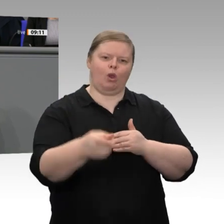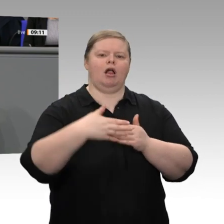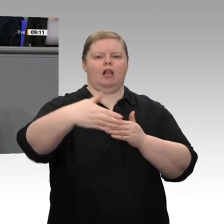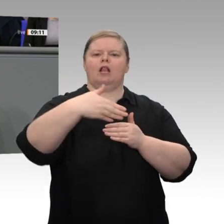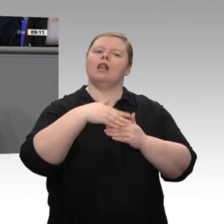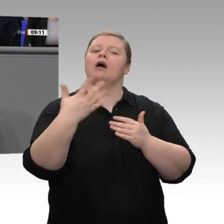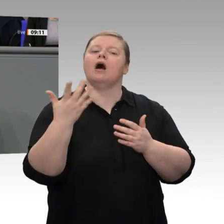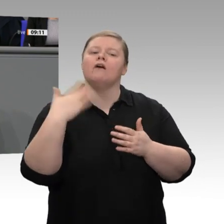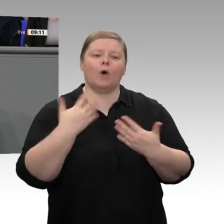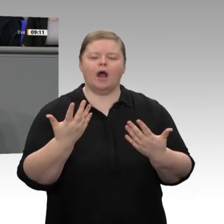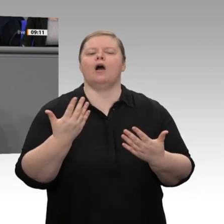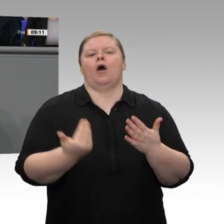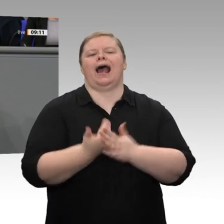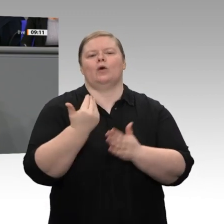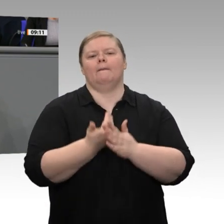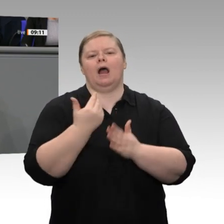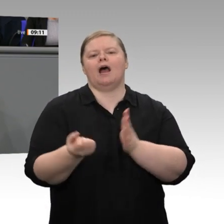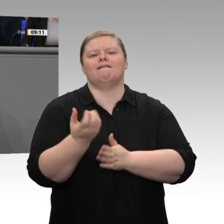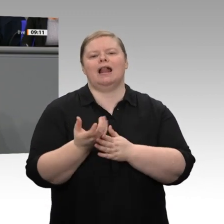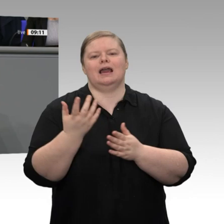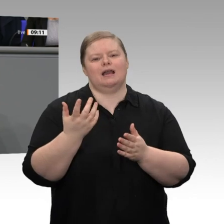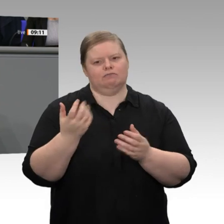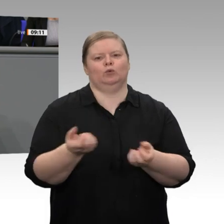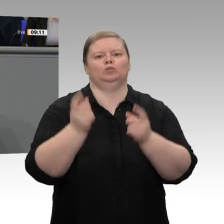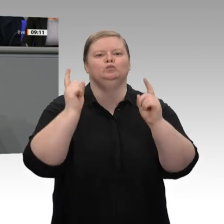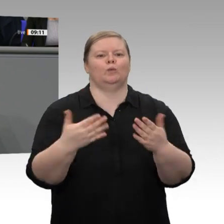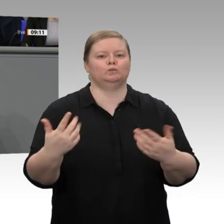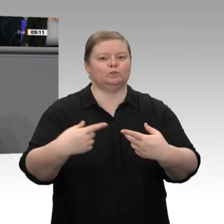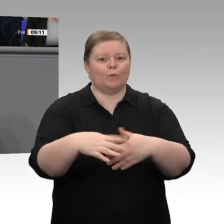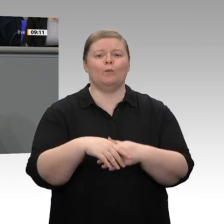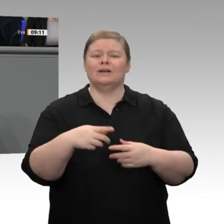wie wir uns um Windräder und um Photovoltaik kümmern, auch um die Akzeptanz kümmern